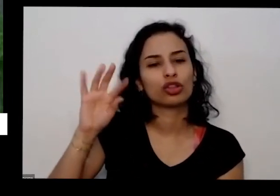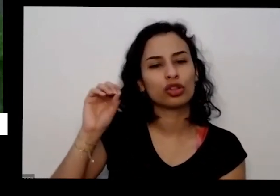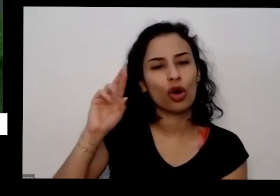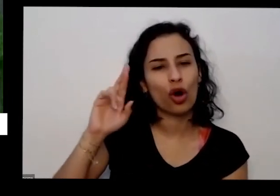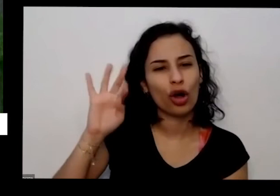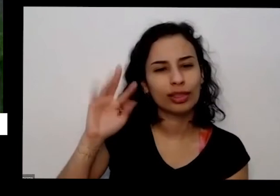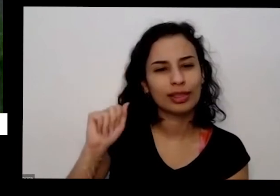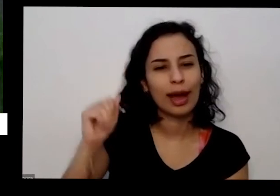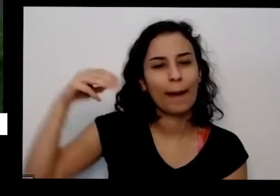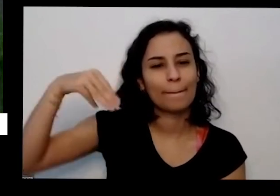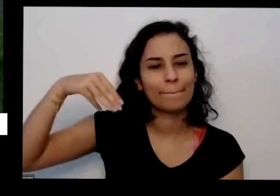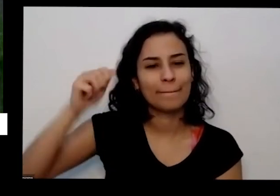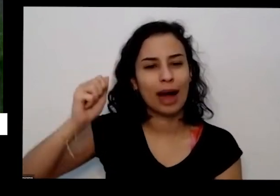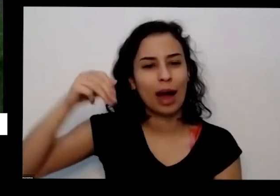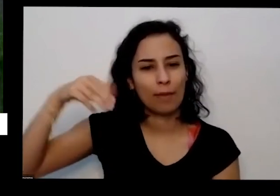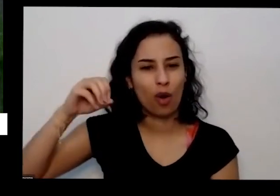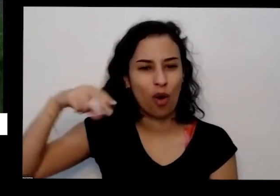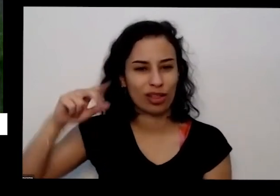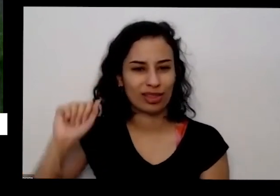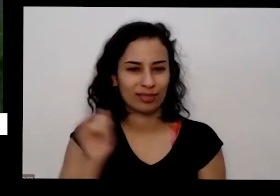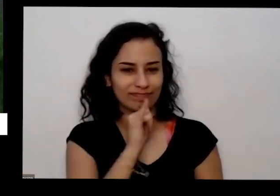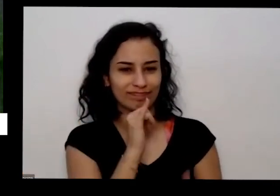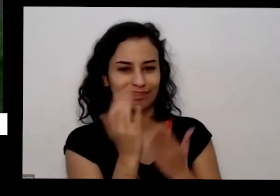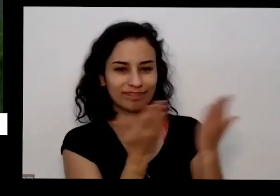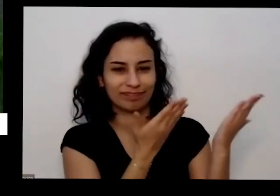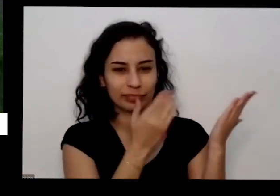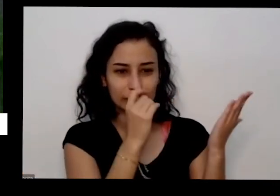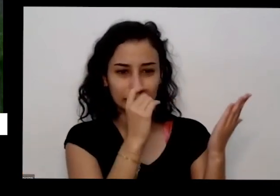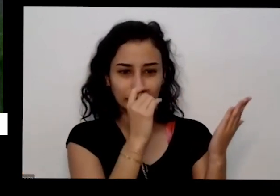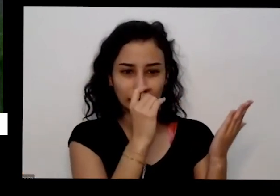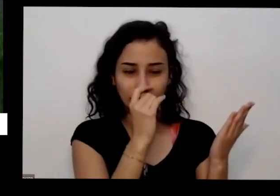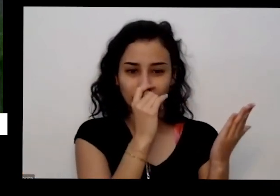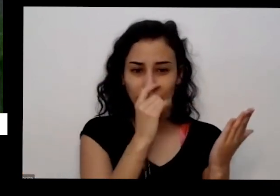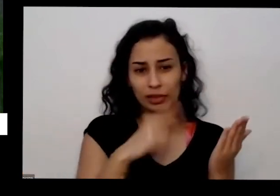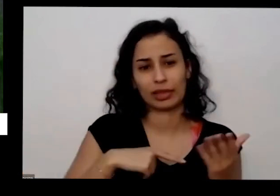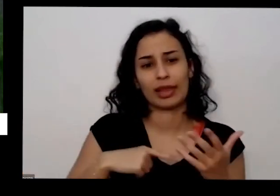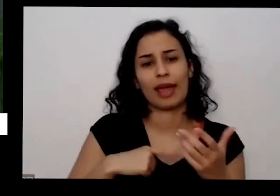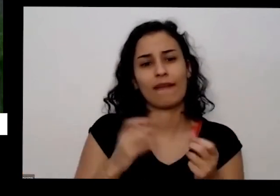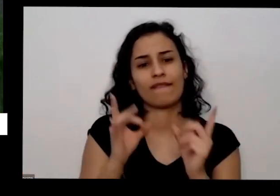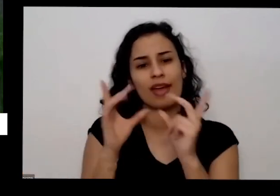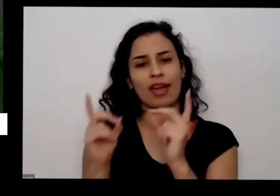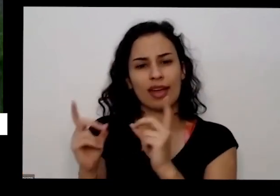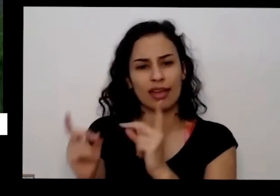Gol nesse que tá aqui na minha mão eles vendem pacotes de 1kg ou vende também em sacos grandes